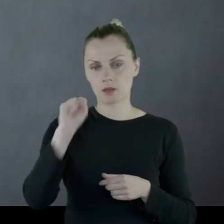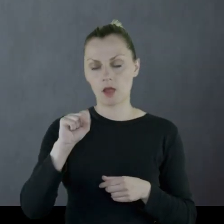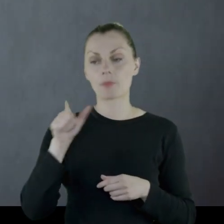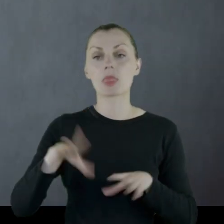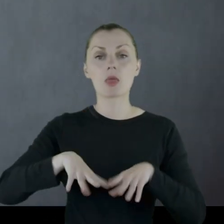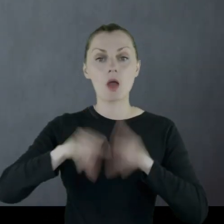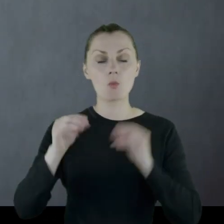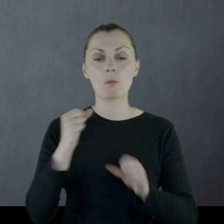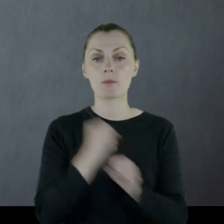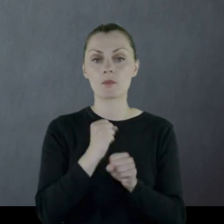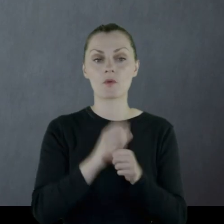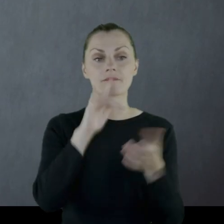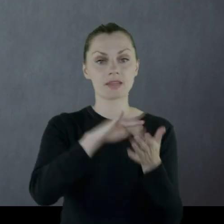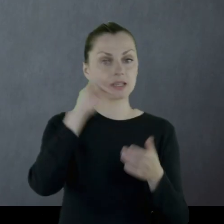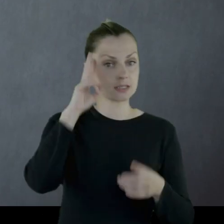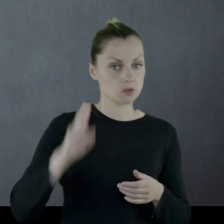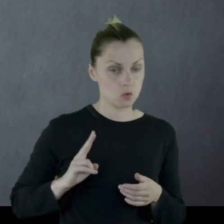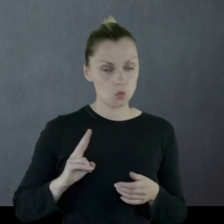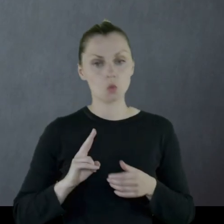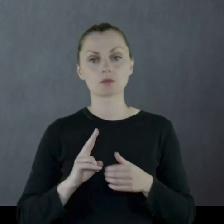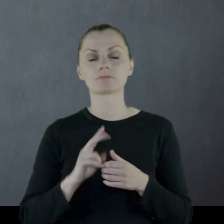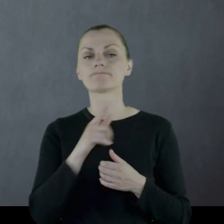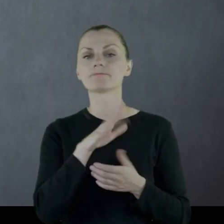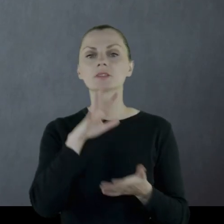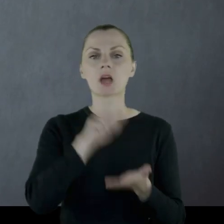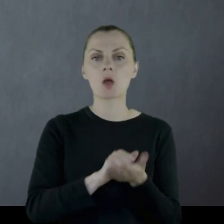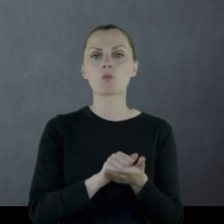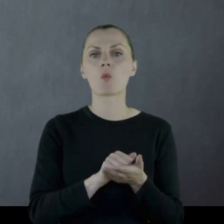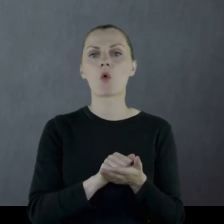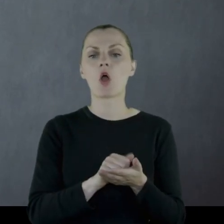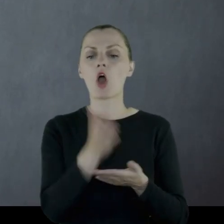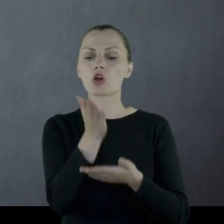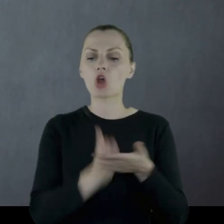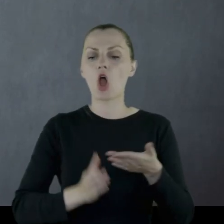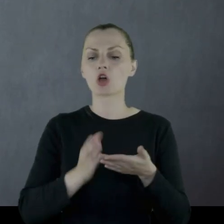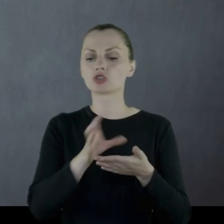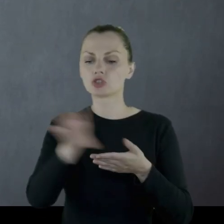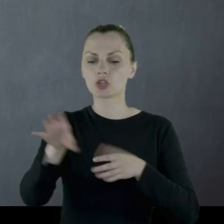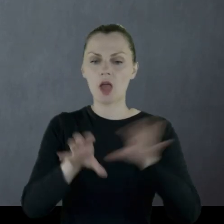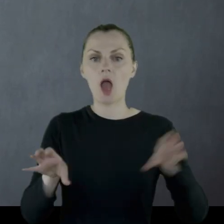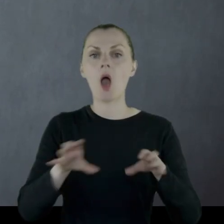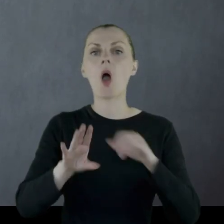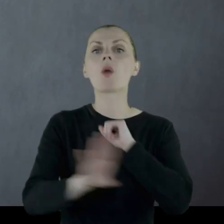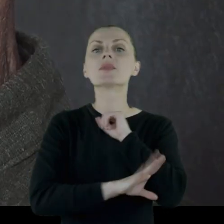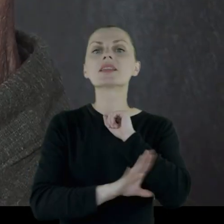Początkowo pracował w instytucji, która zajmowała się rozdziałem